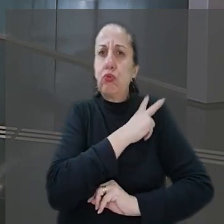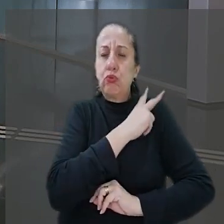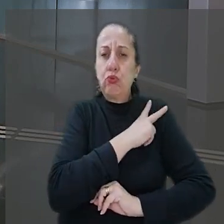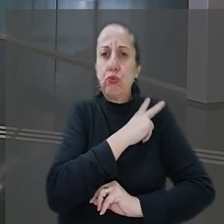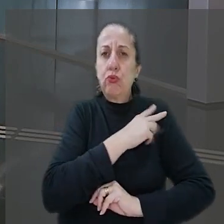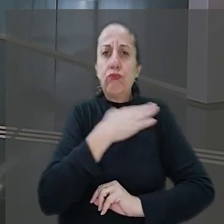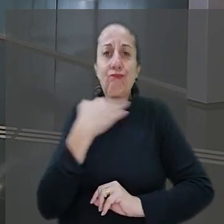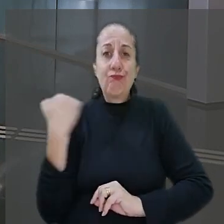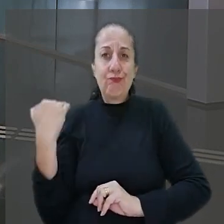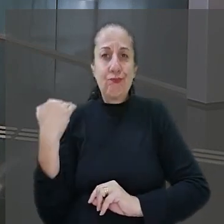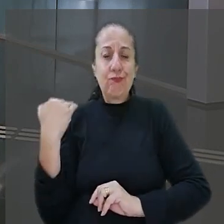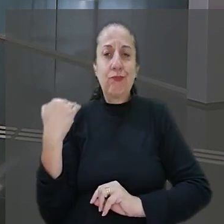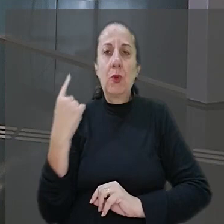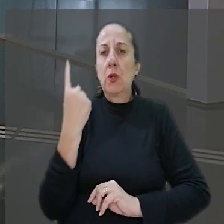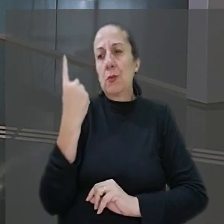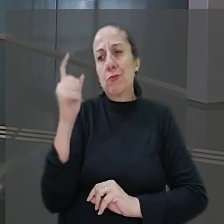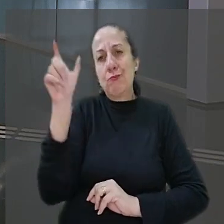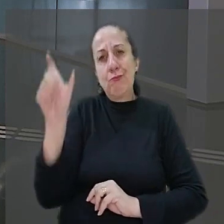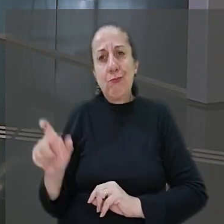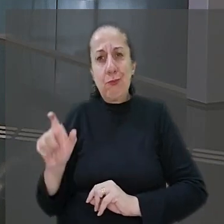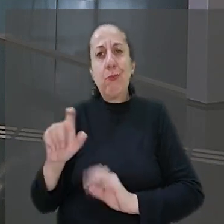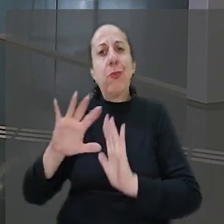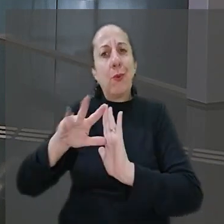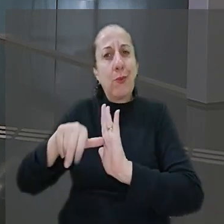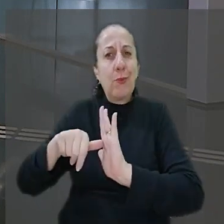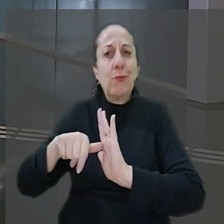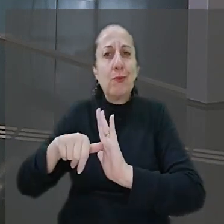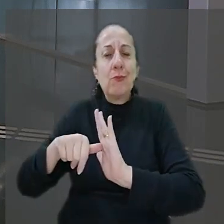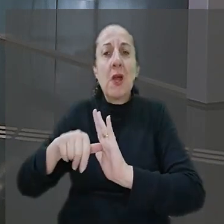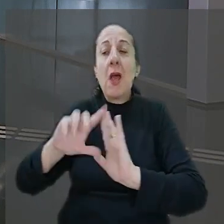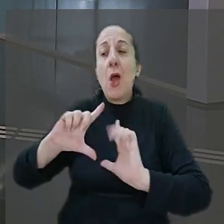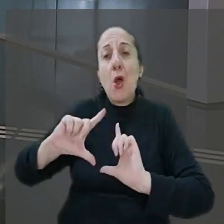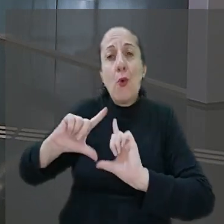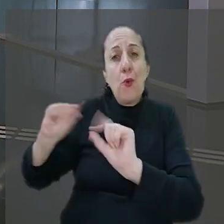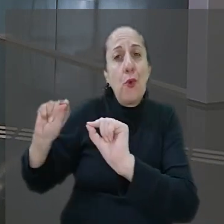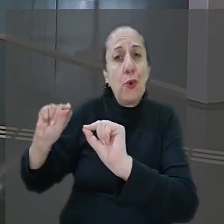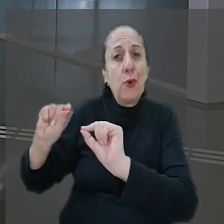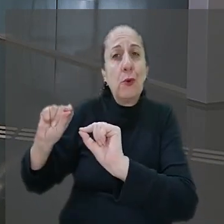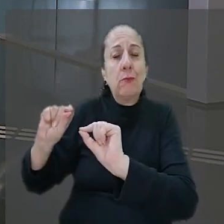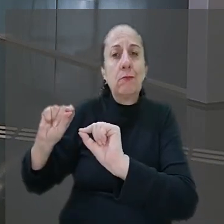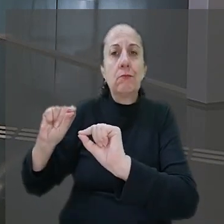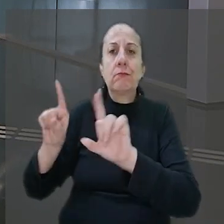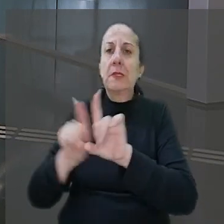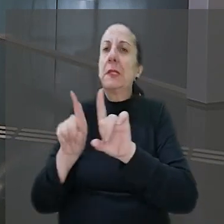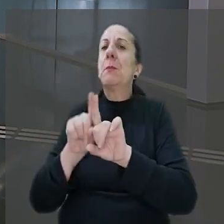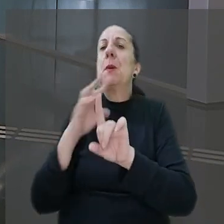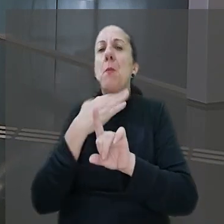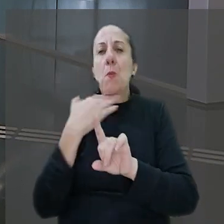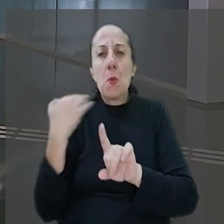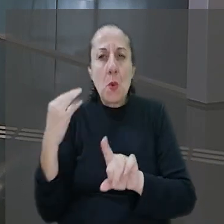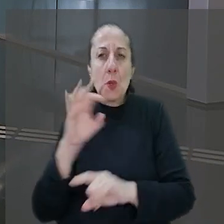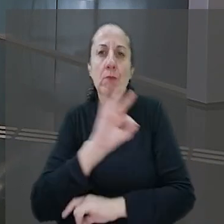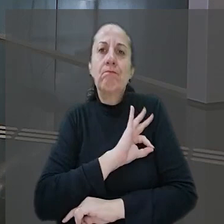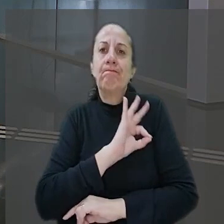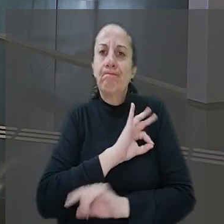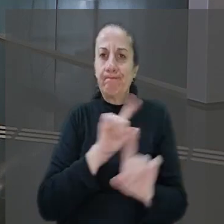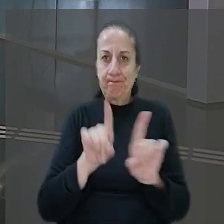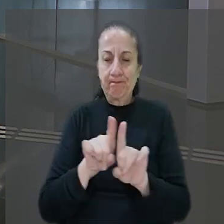sendo morto por um dos sequestradores. O criminoso fugiu, mas depois também foi morto por policiais. A